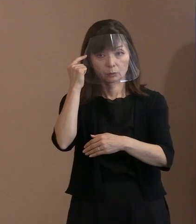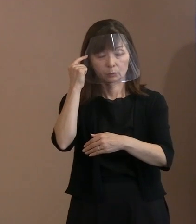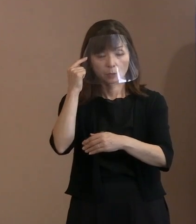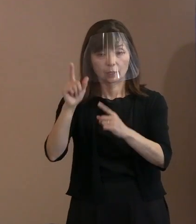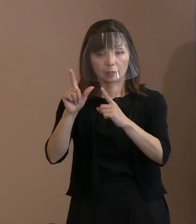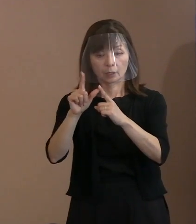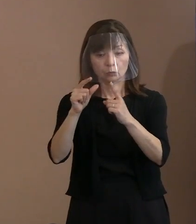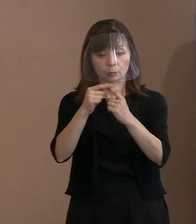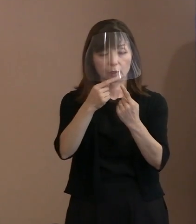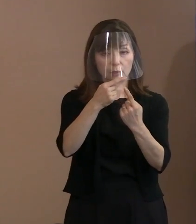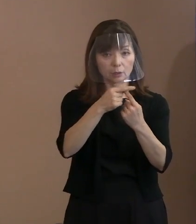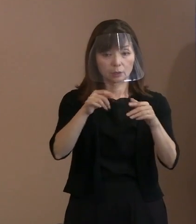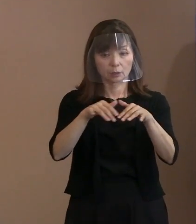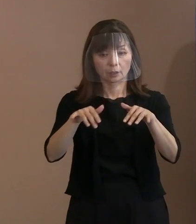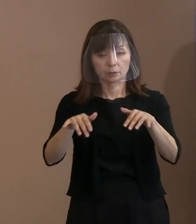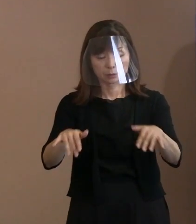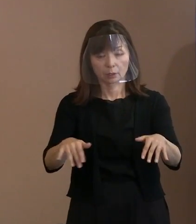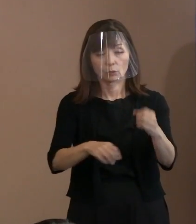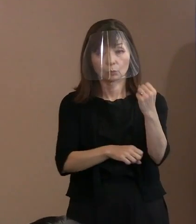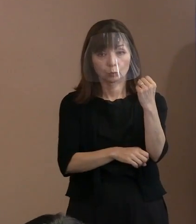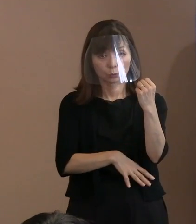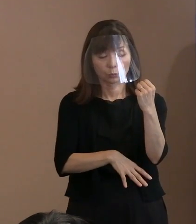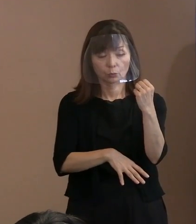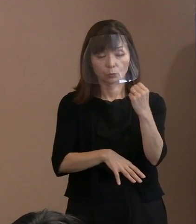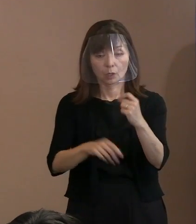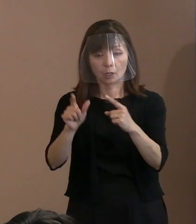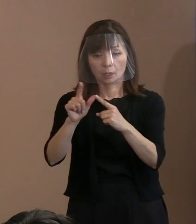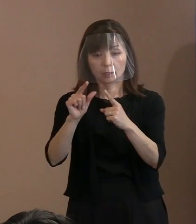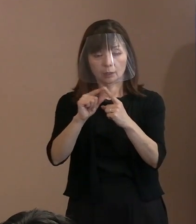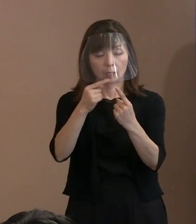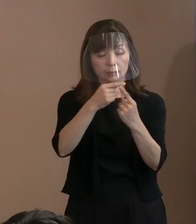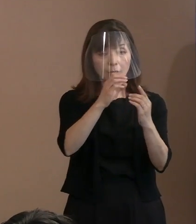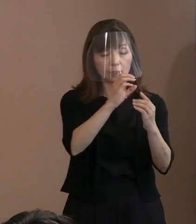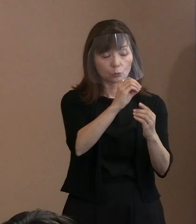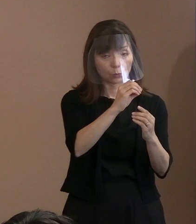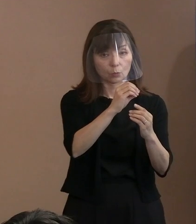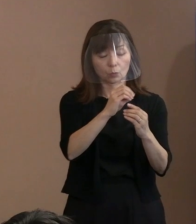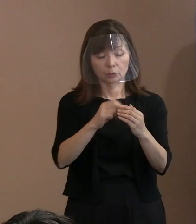特に ＮＡＴＯに参加している国でありながら､